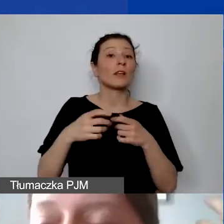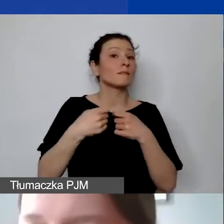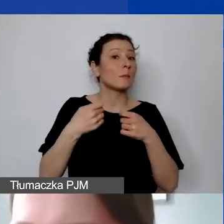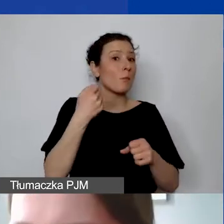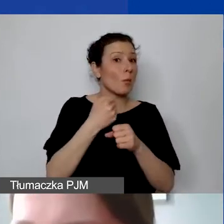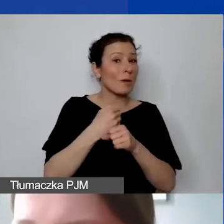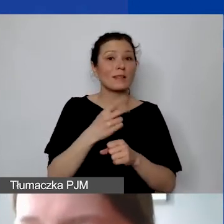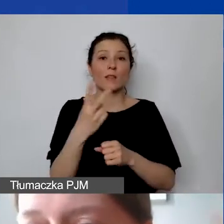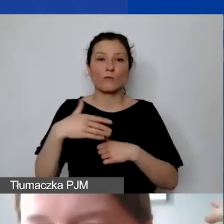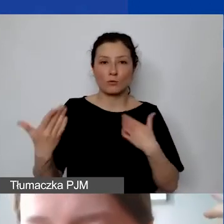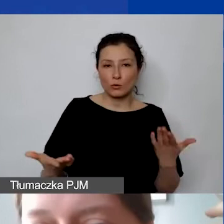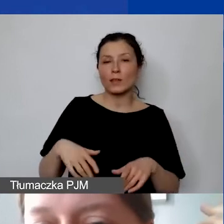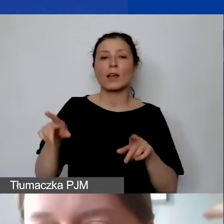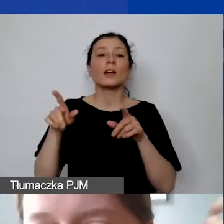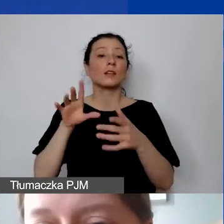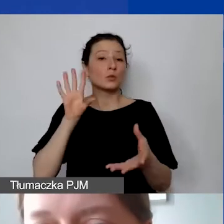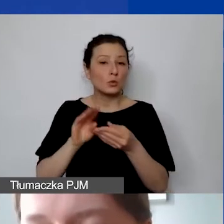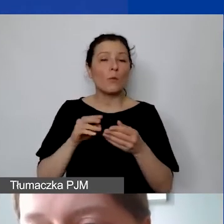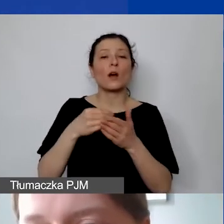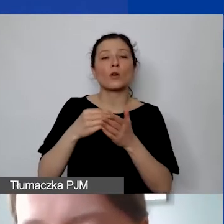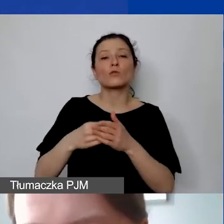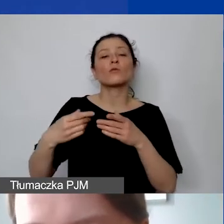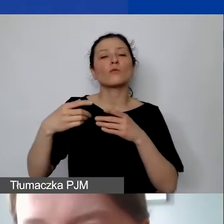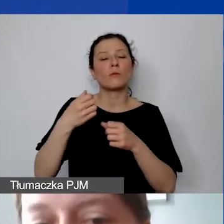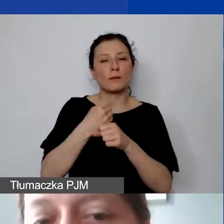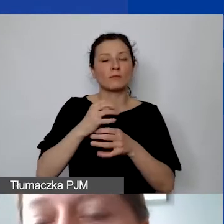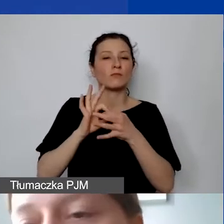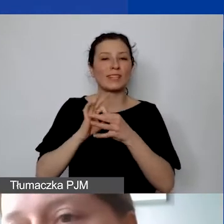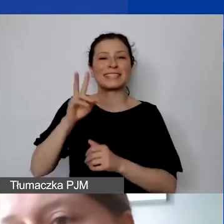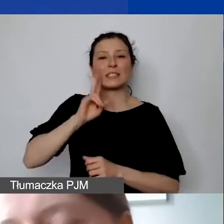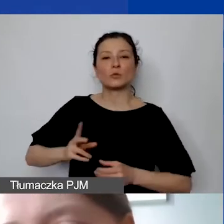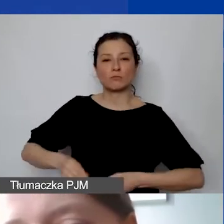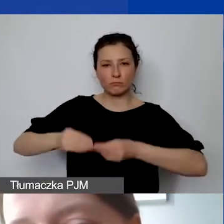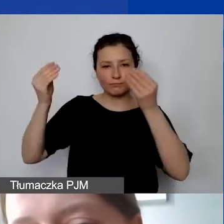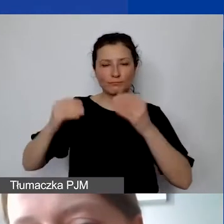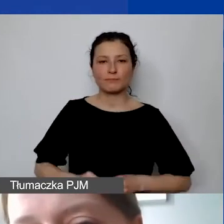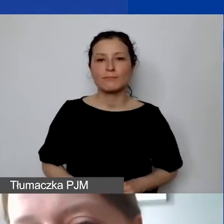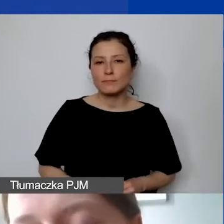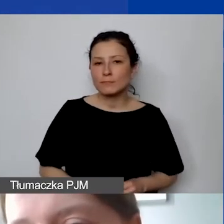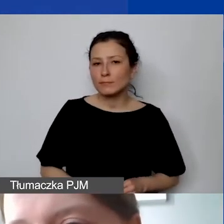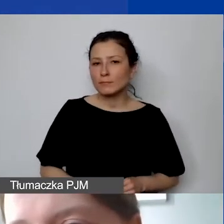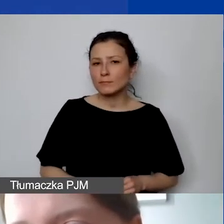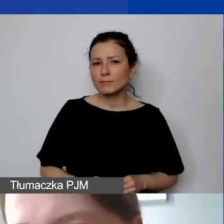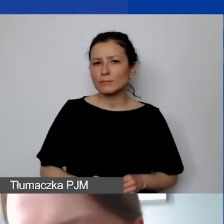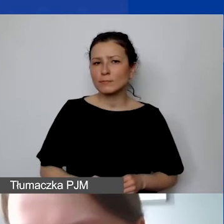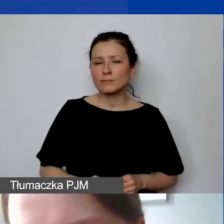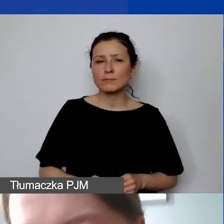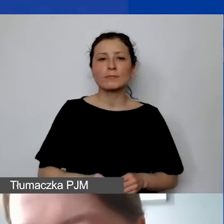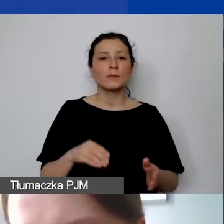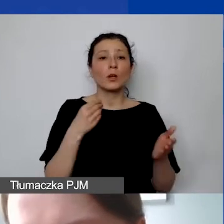sumy kosztów personelu związanych z rozwojem instytucjonalnym. Koszty pośrednie, które będą państwo ponosić,